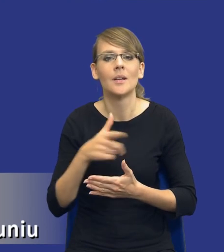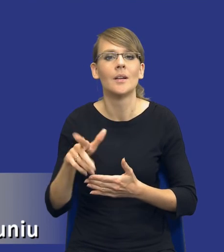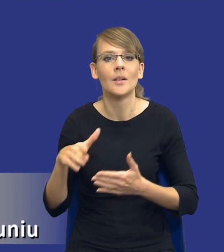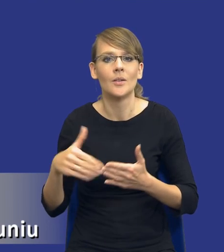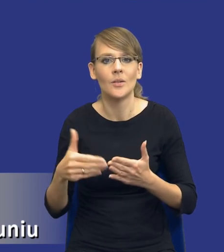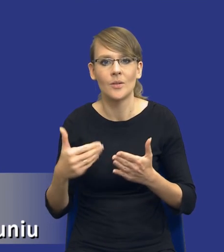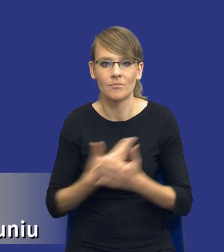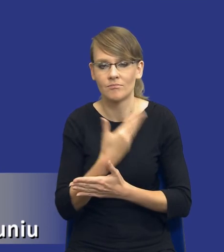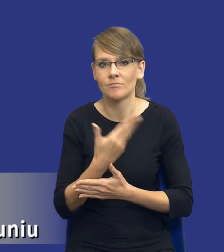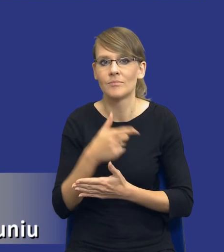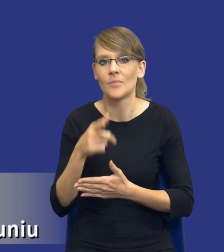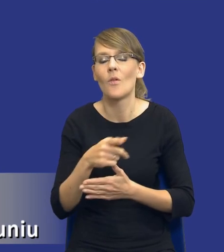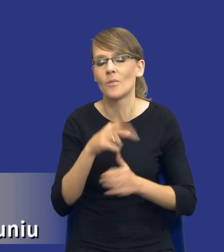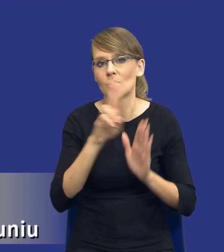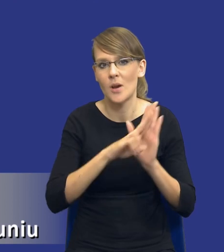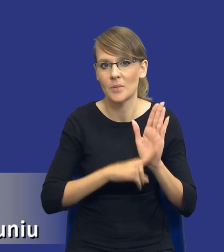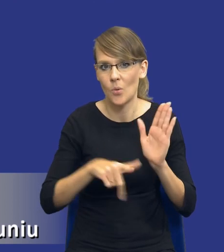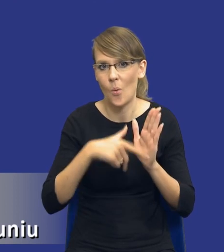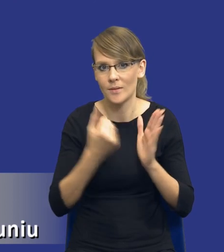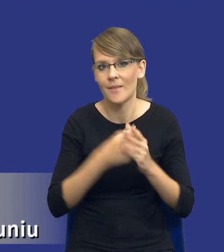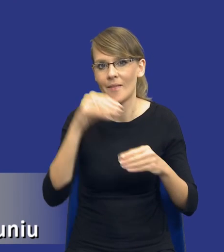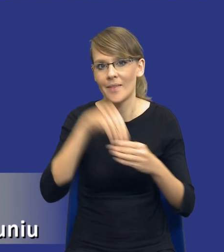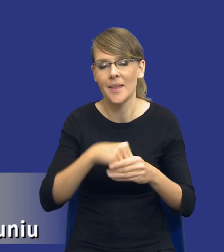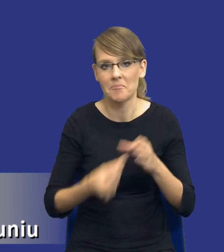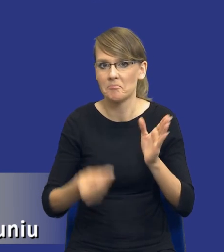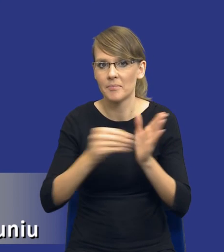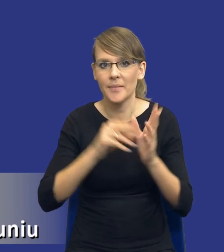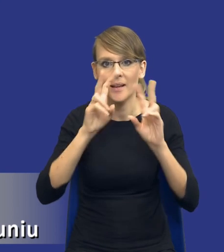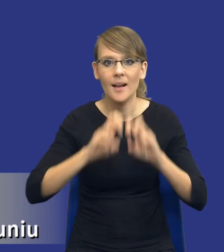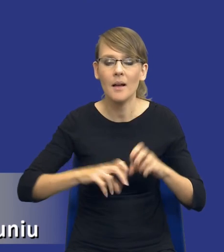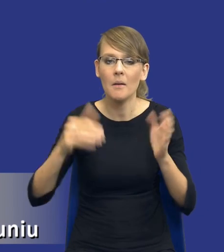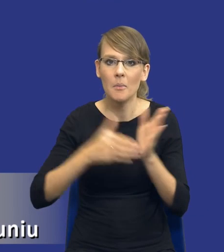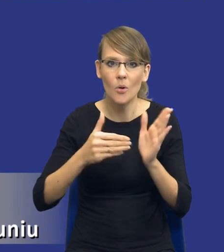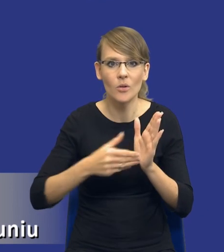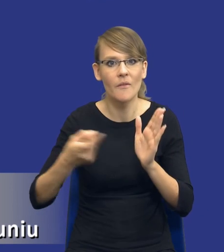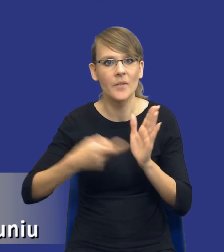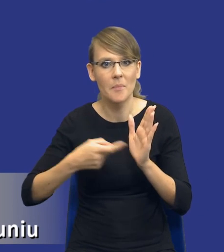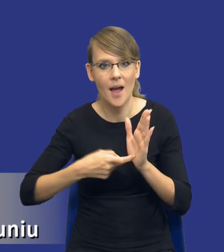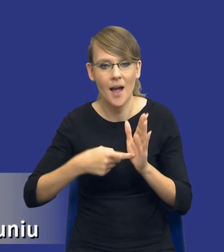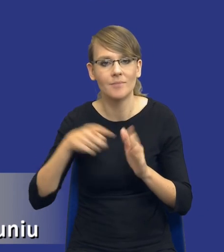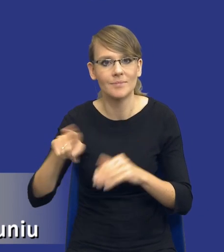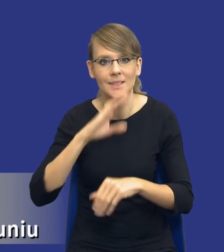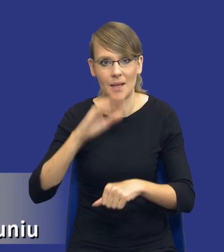przepisami nowej ustawy, czyli z analizą potrzeb i wymagań zamawiającego.